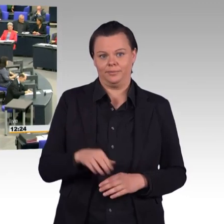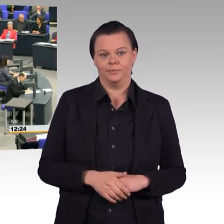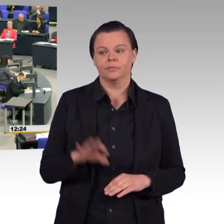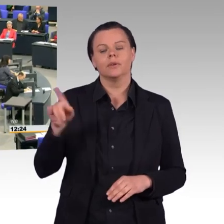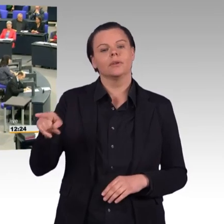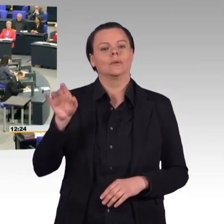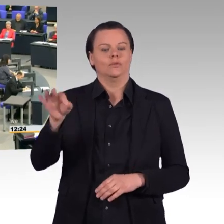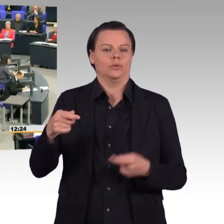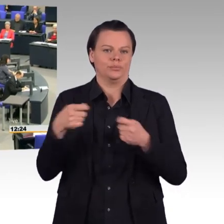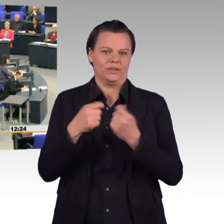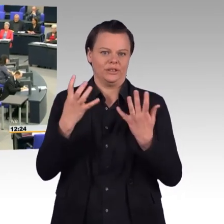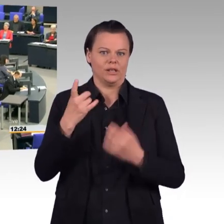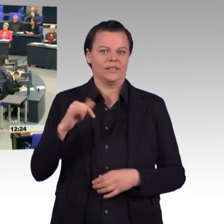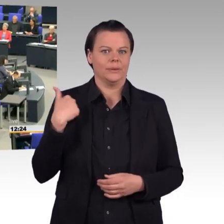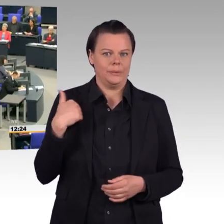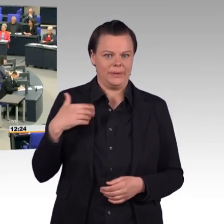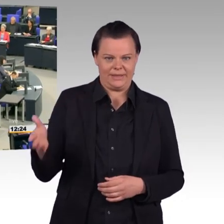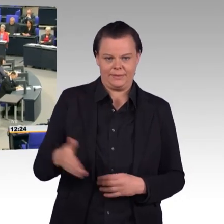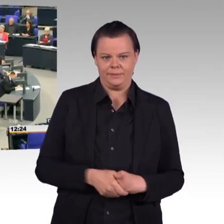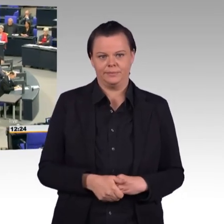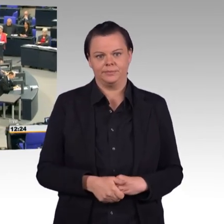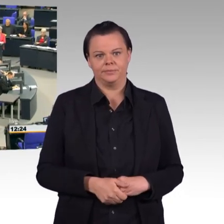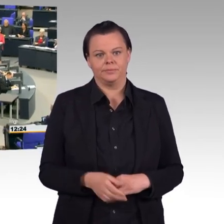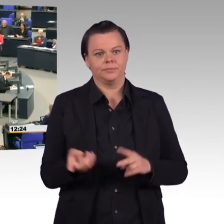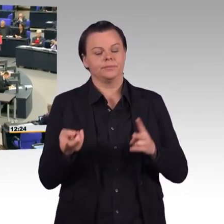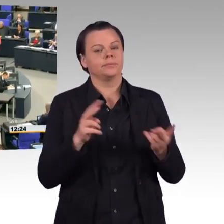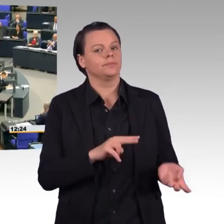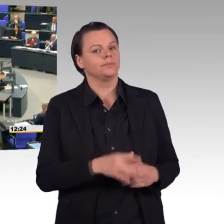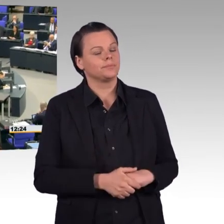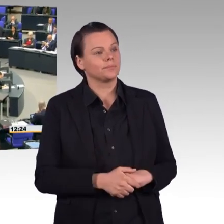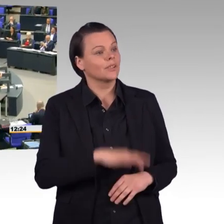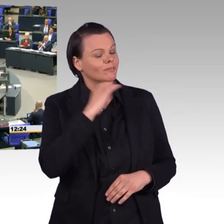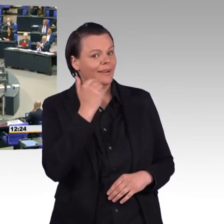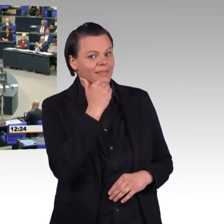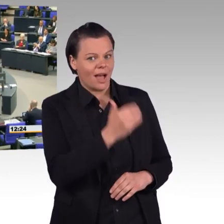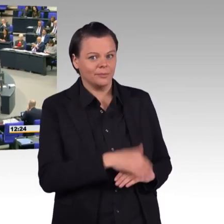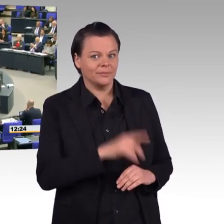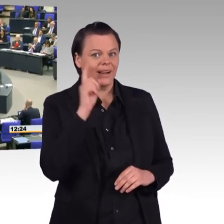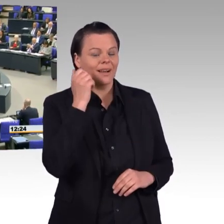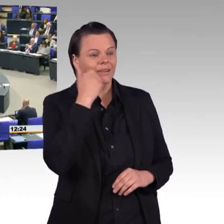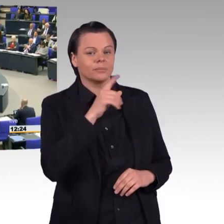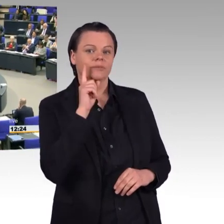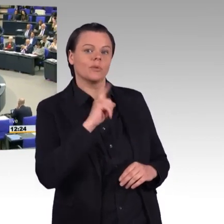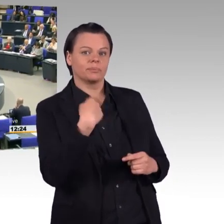(Rednerwechsel) Vielen Dank, gesetzte Frau Präsidentin. Liebe Kolleginnen und Kollegen, Herr Kollege Pflüger, gestatten Sie mir zu Beginn eine Bemerkung.